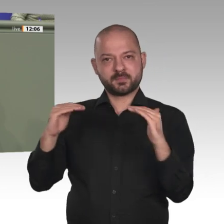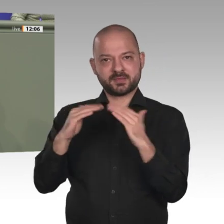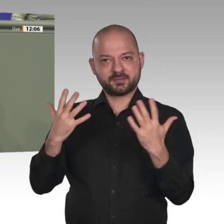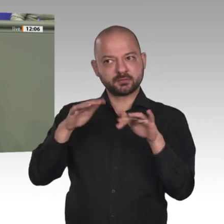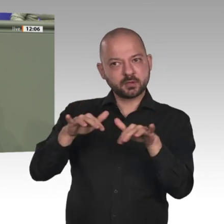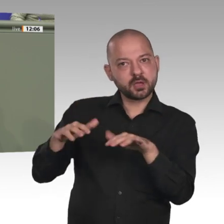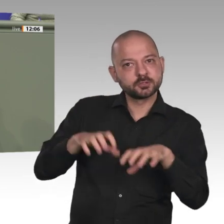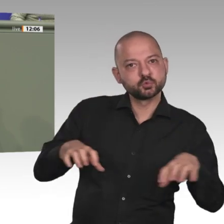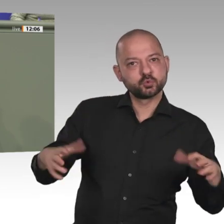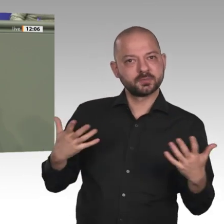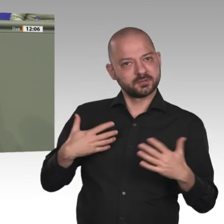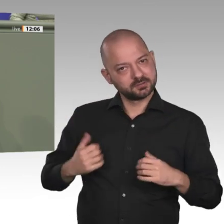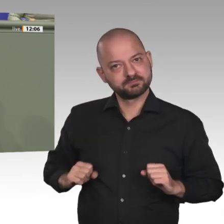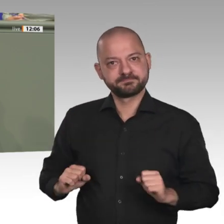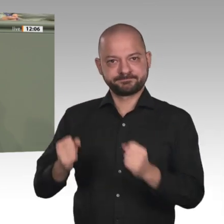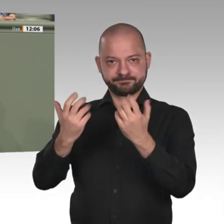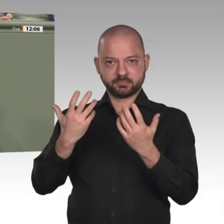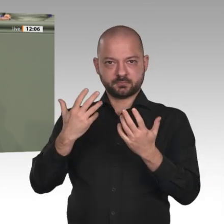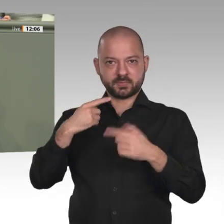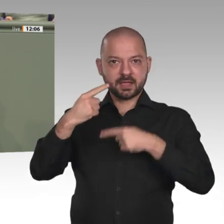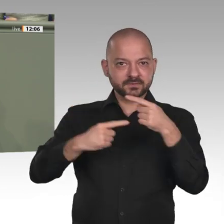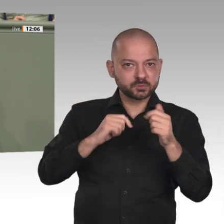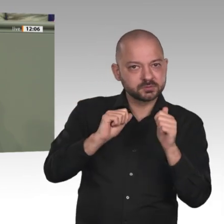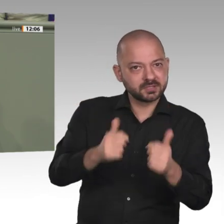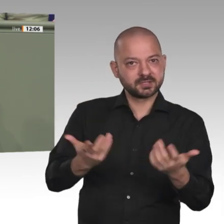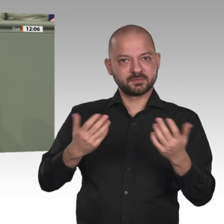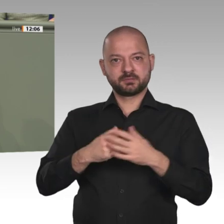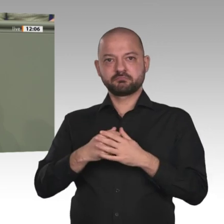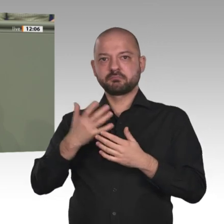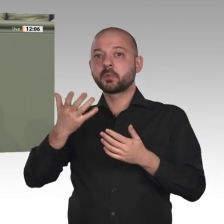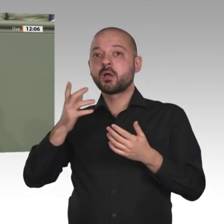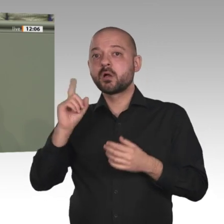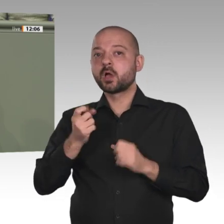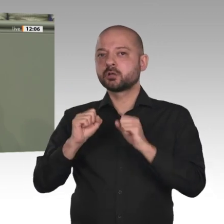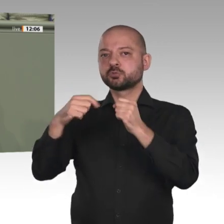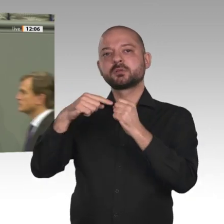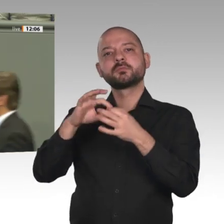eine Rückmeldung, die wir aus dem Sudan von NGOs und zivilen Helferinnen und Helfern